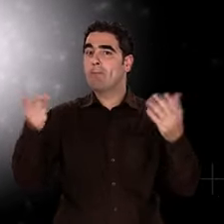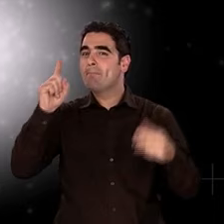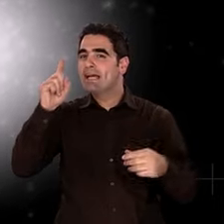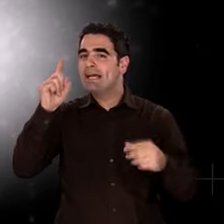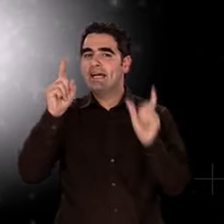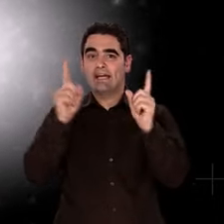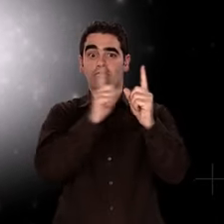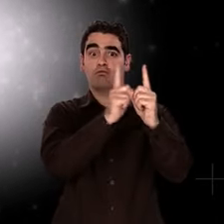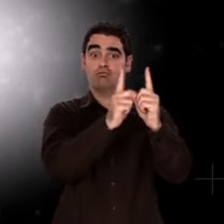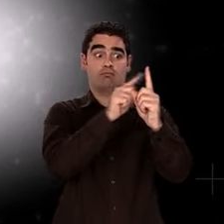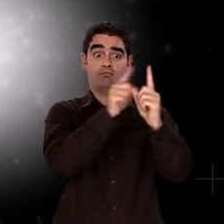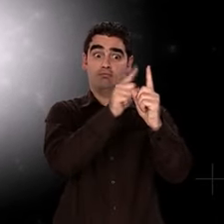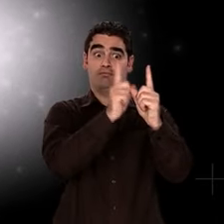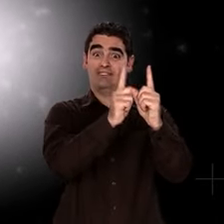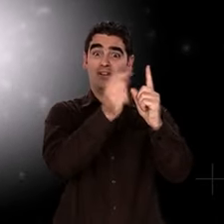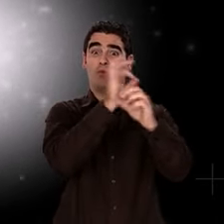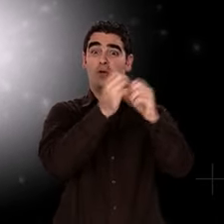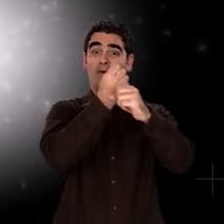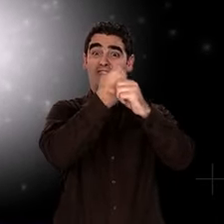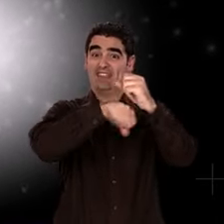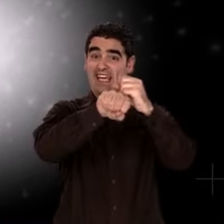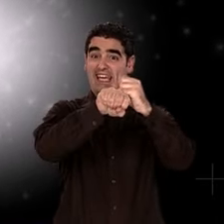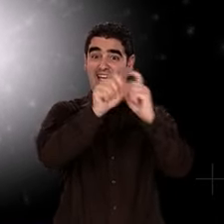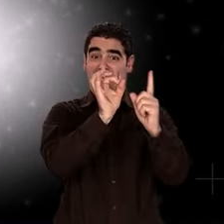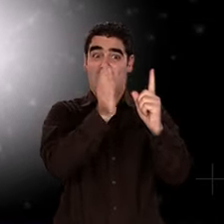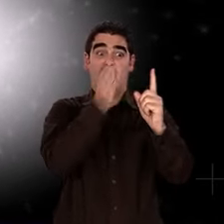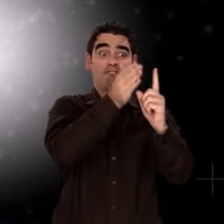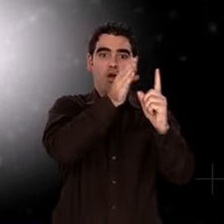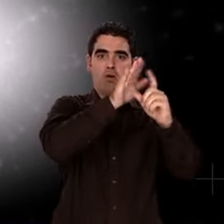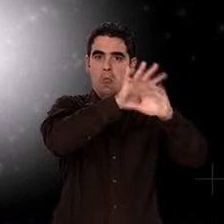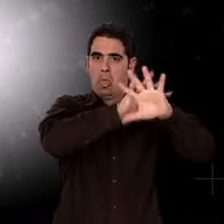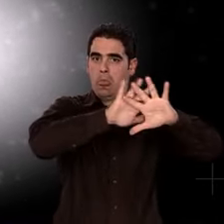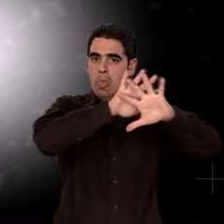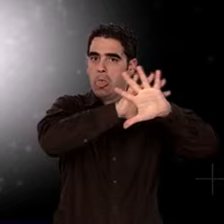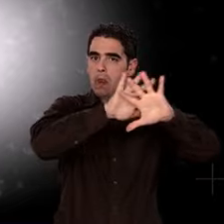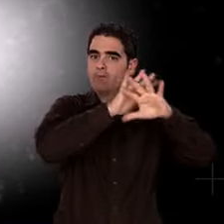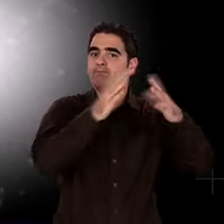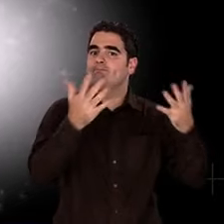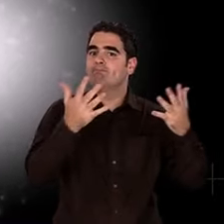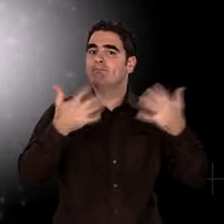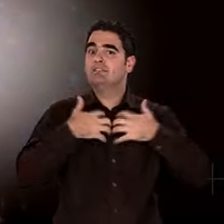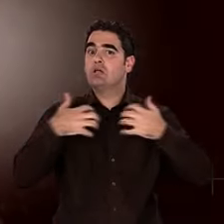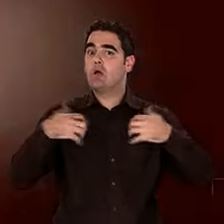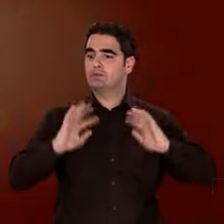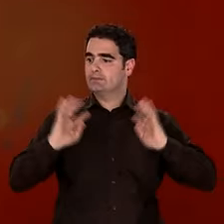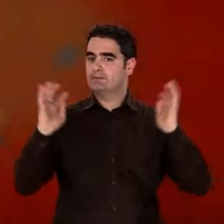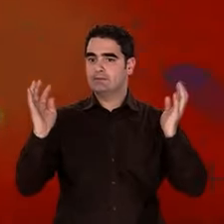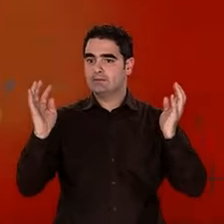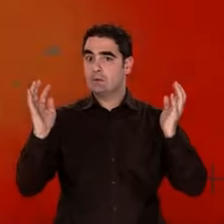Que se passe-t-il au tout début de cette histoire brûlante ? Qu'y a-t-il avant les premiers noyaux ?